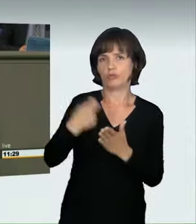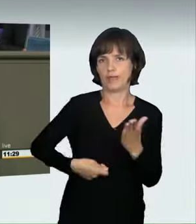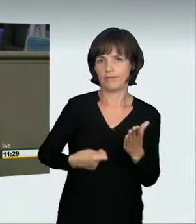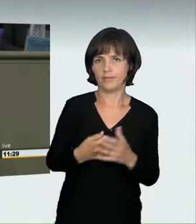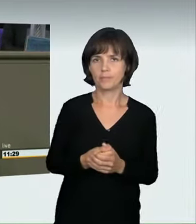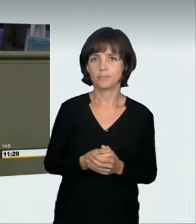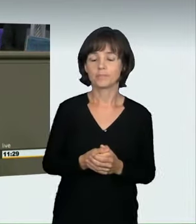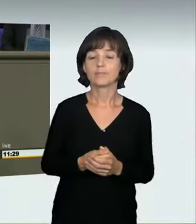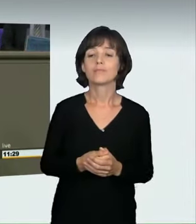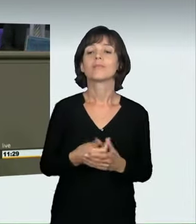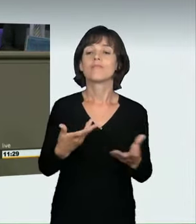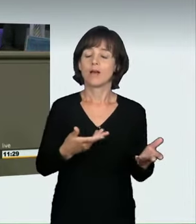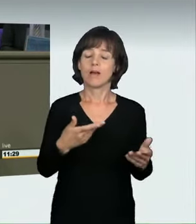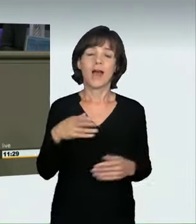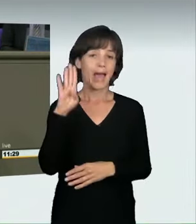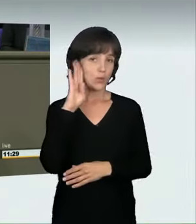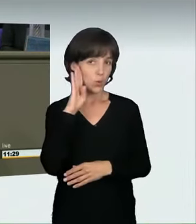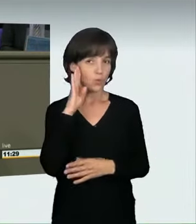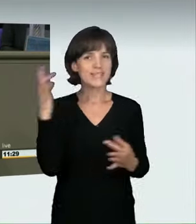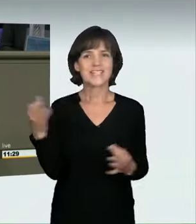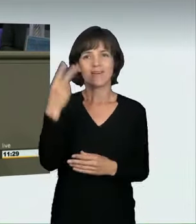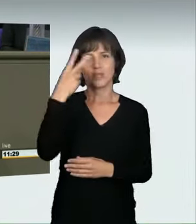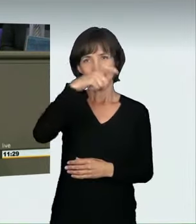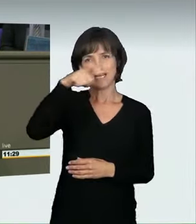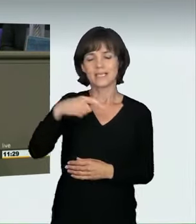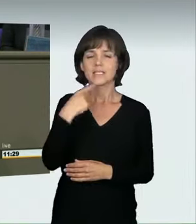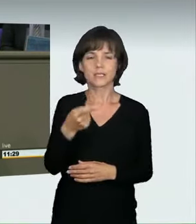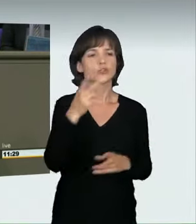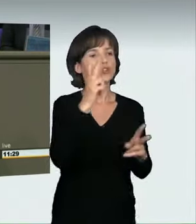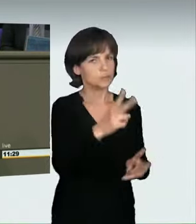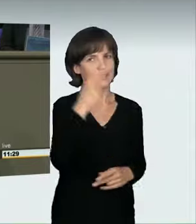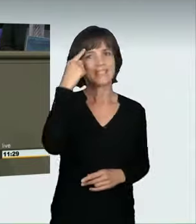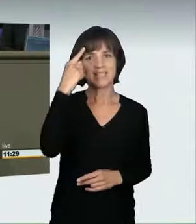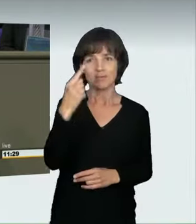das hielten sie für sinnvoll. Allerdings haben wir damit einen Teil noch nicht erfasst,